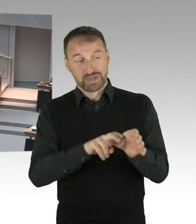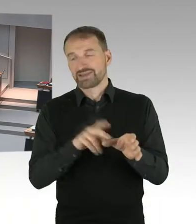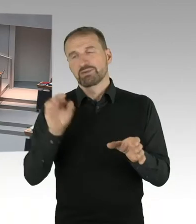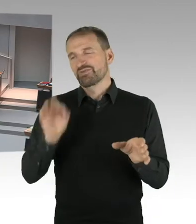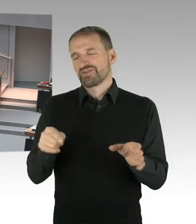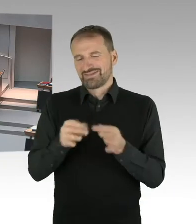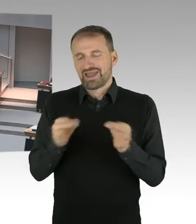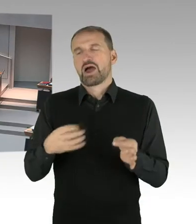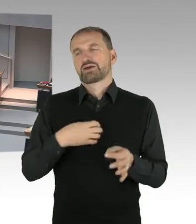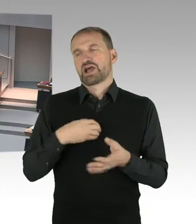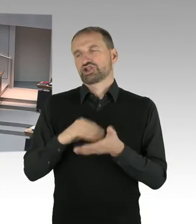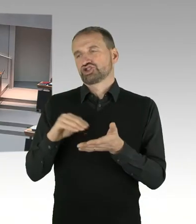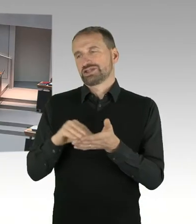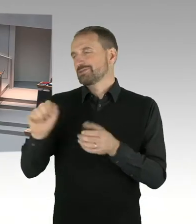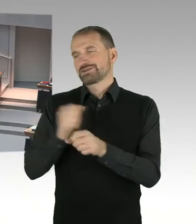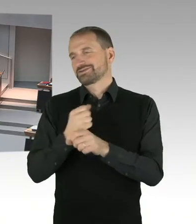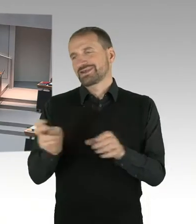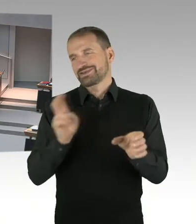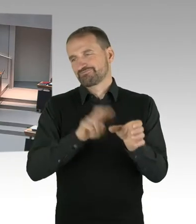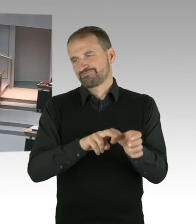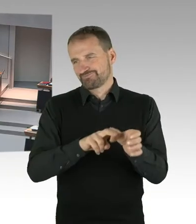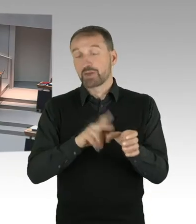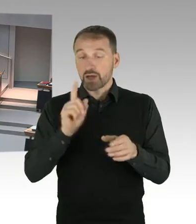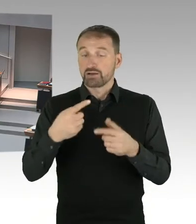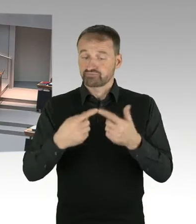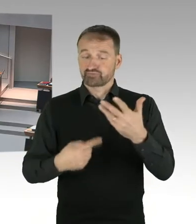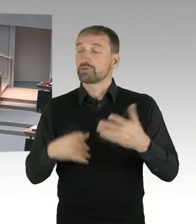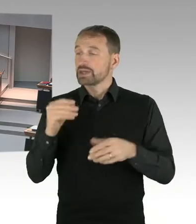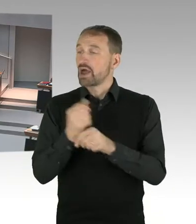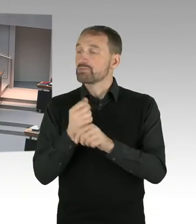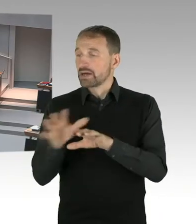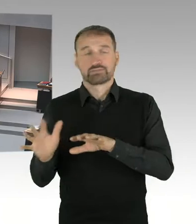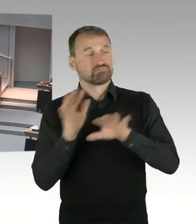(Sprecherwechsel) Stimmen Sie mir darin zu, dass es bei einem Thema, wie der Digitalisierung